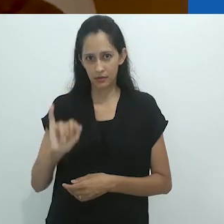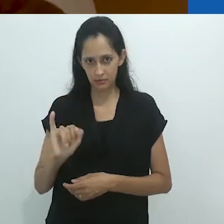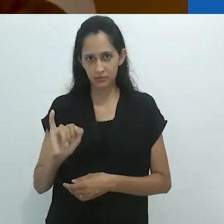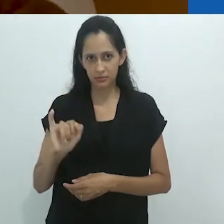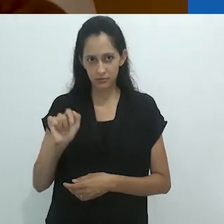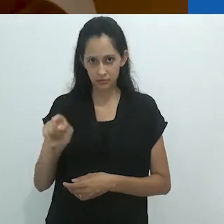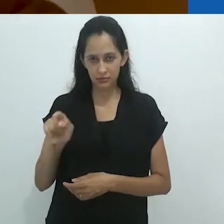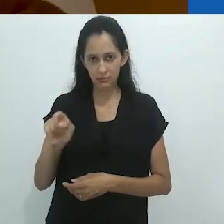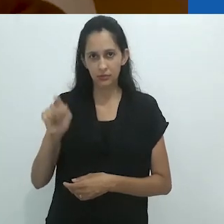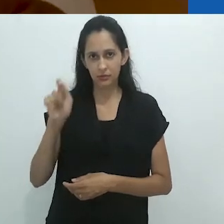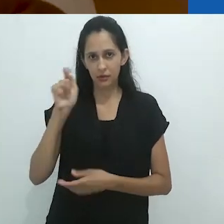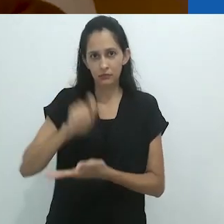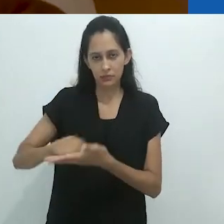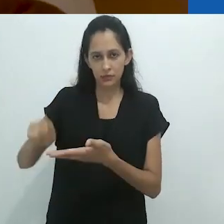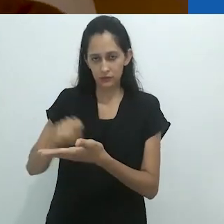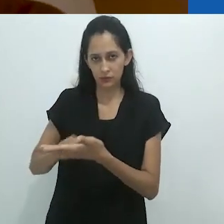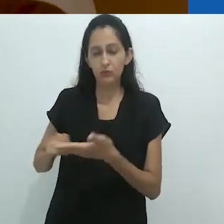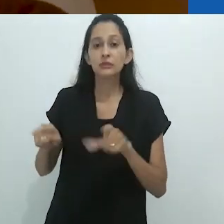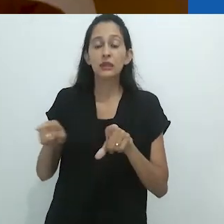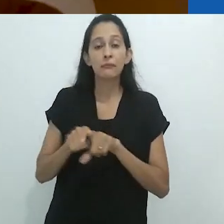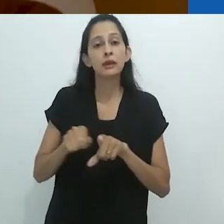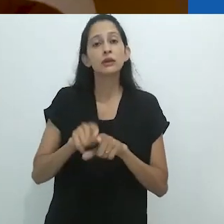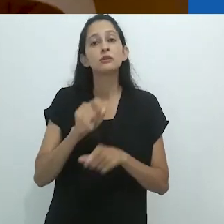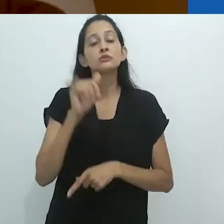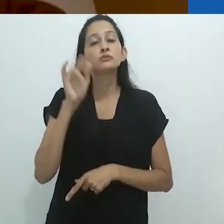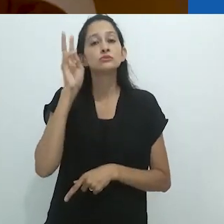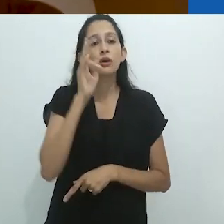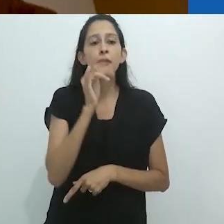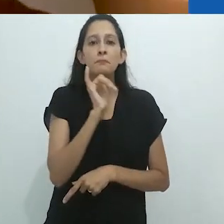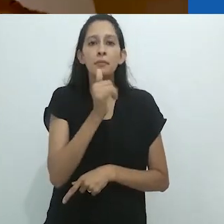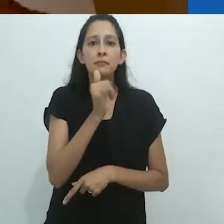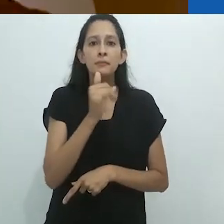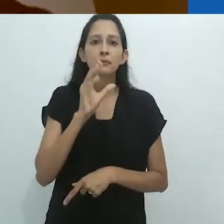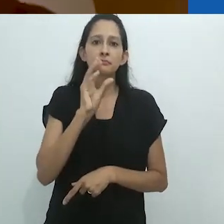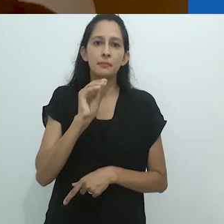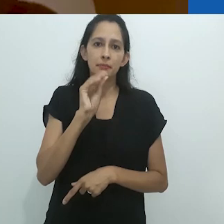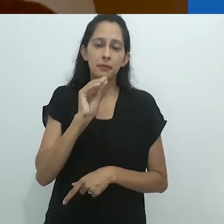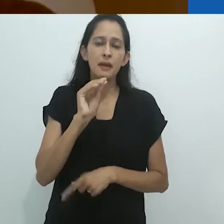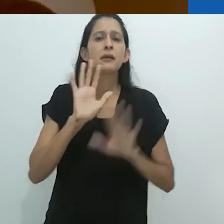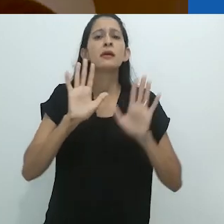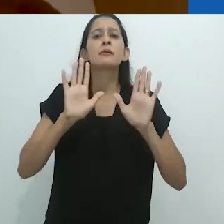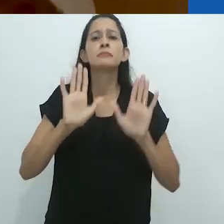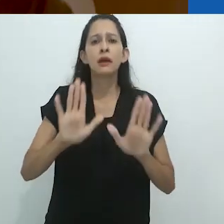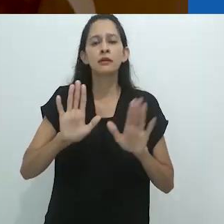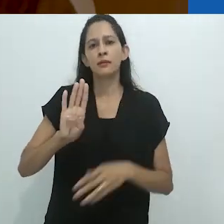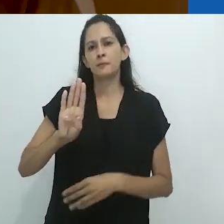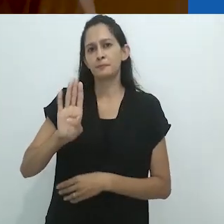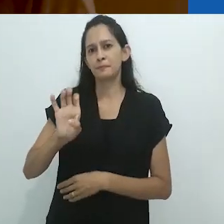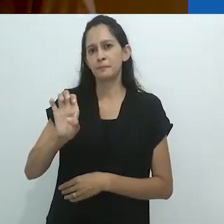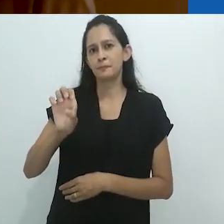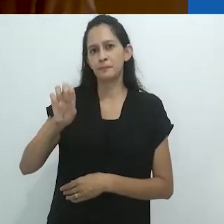bem como na contação oral de histórias. Mas Benjamin não menciona